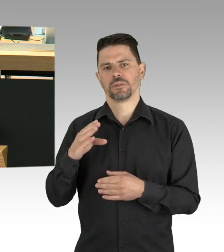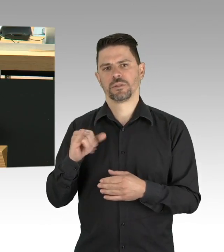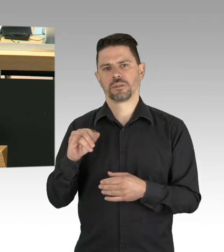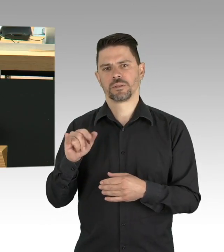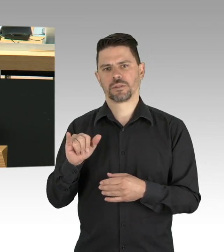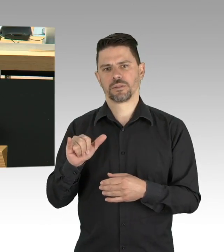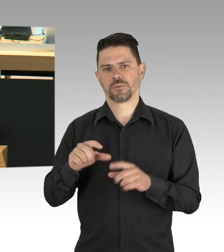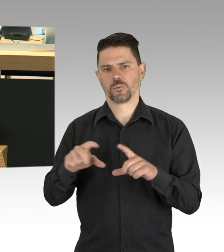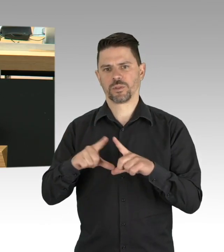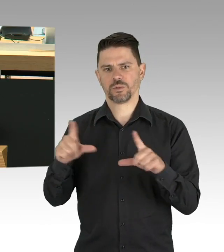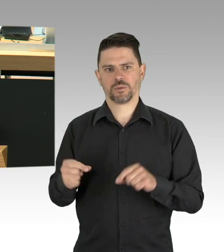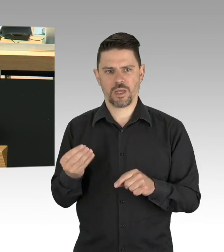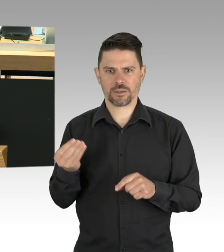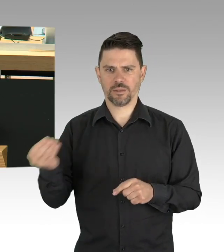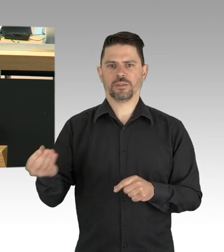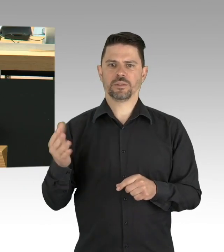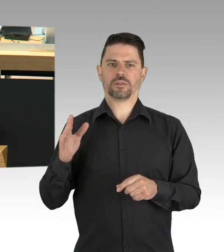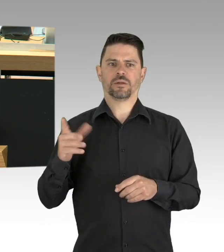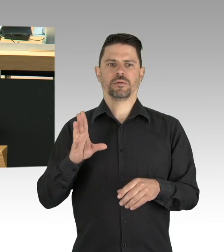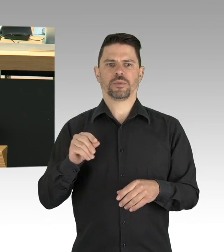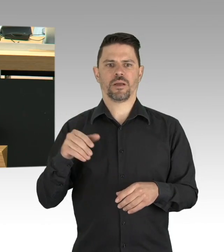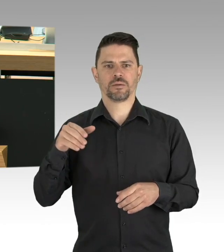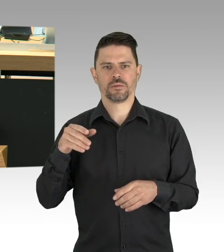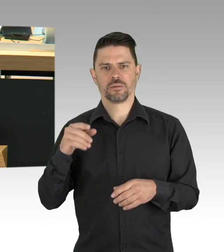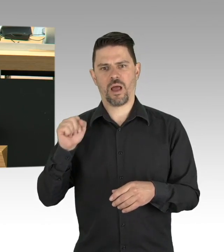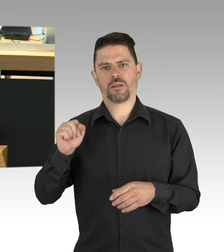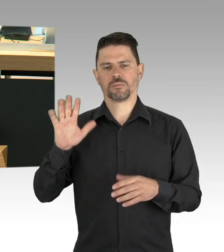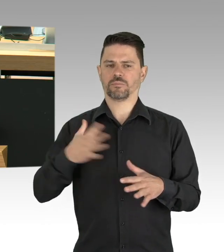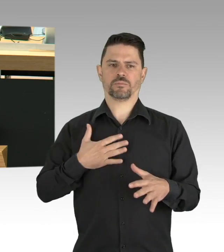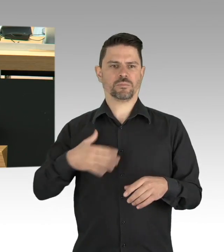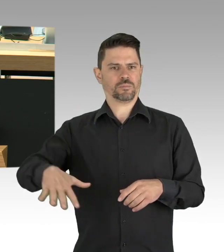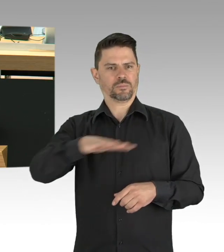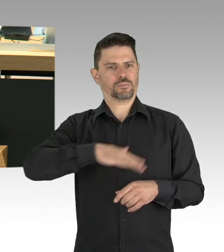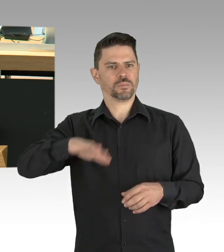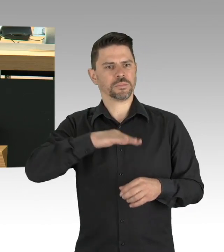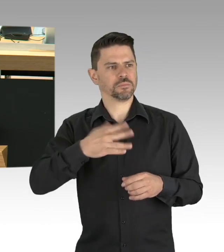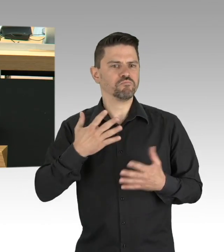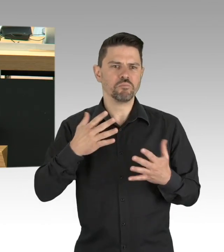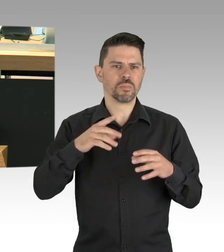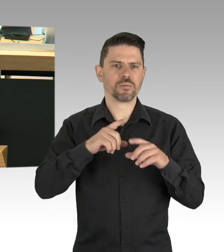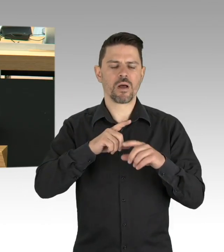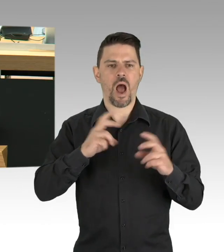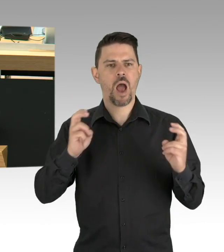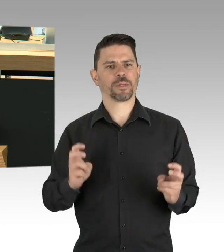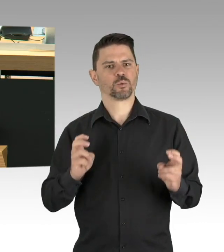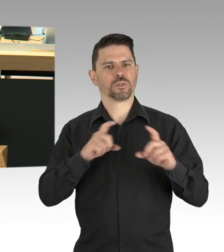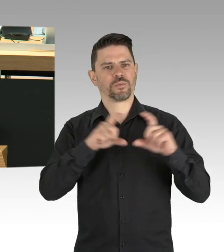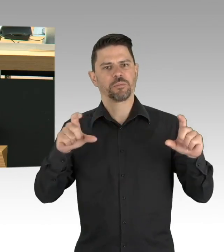ob die bereits beschlossenen Lockerungen verantwortbar sind. Meine Damen und Herren, bis der Impfstoff verfügbar ist,